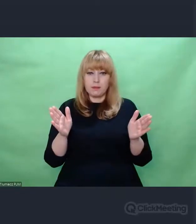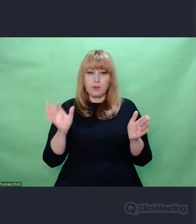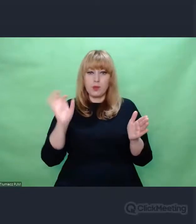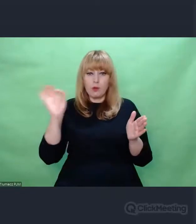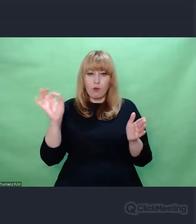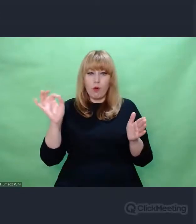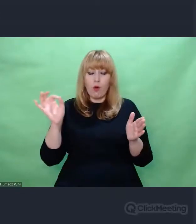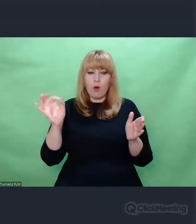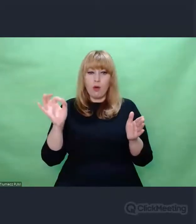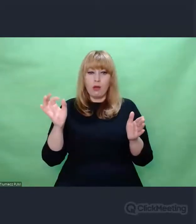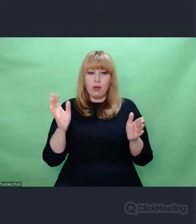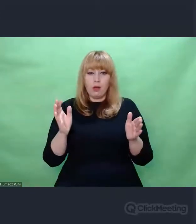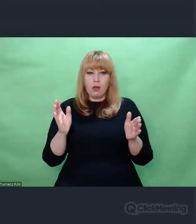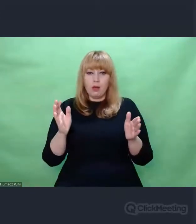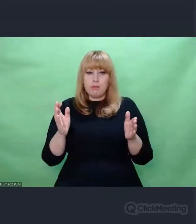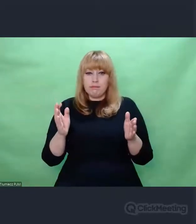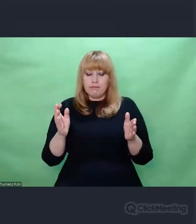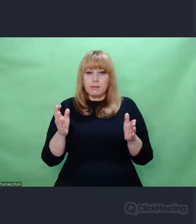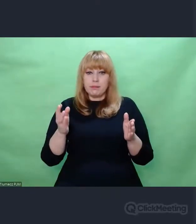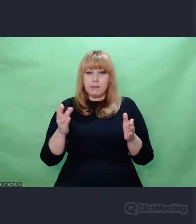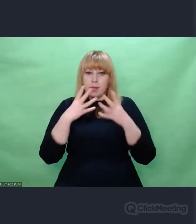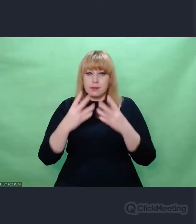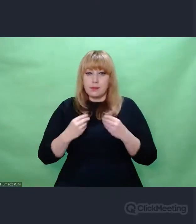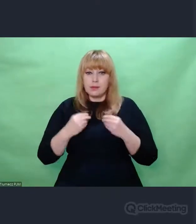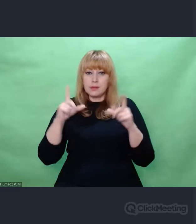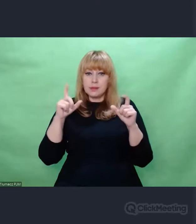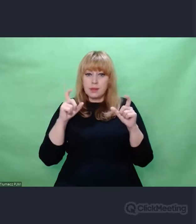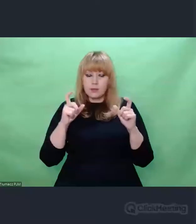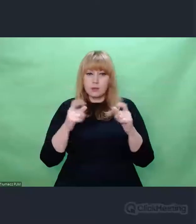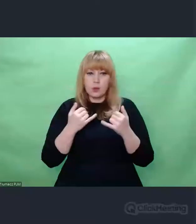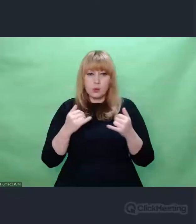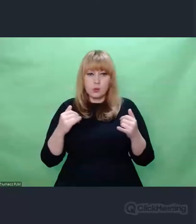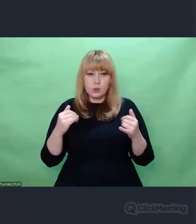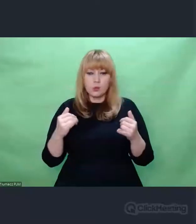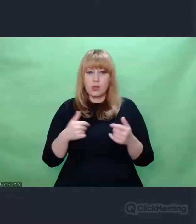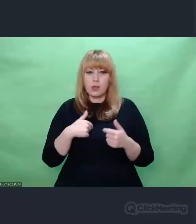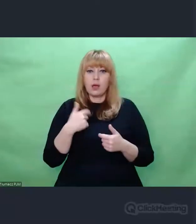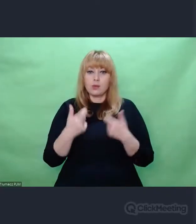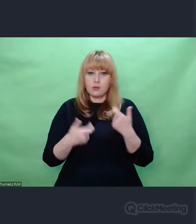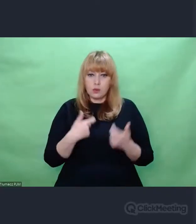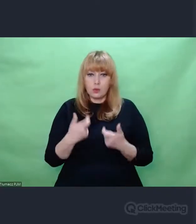I obdarowali mnie tymi zdjęciami. I ja te zdjęcia wykorzystałem.